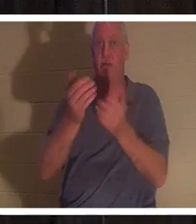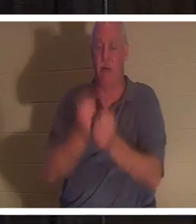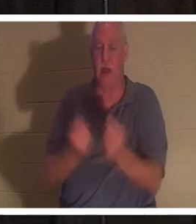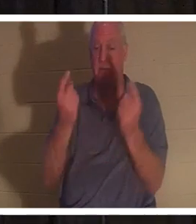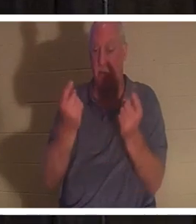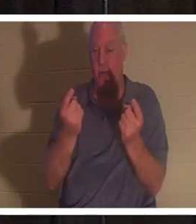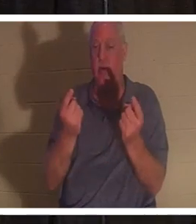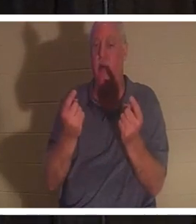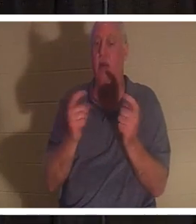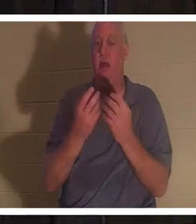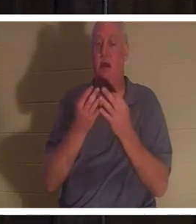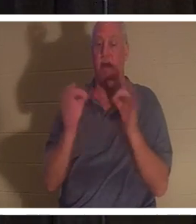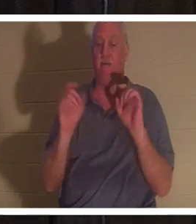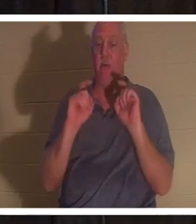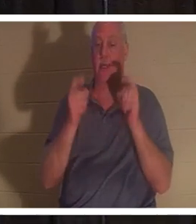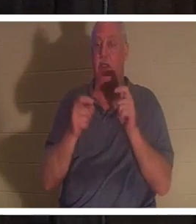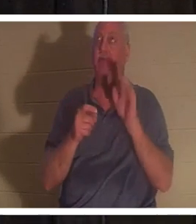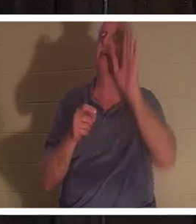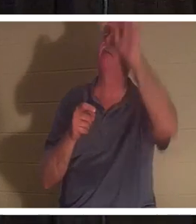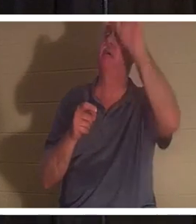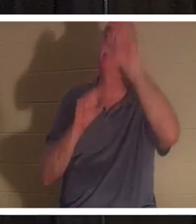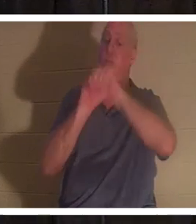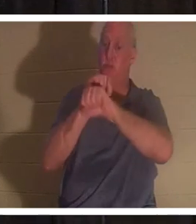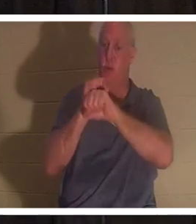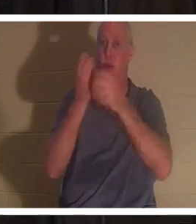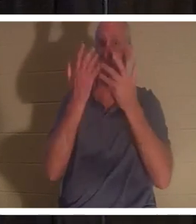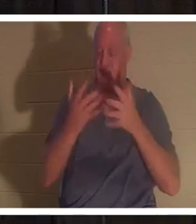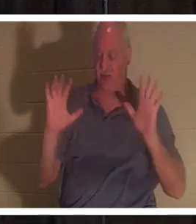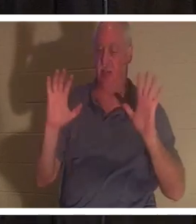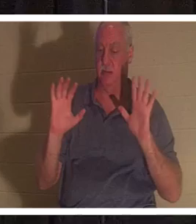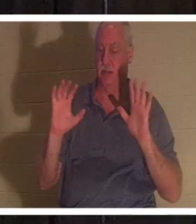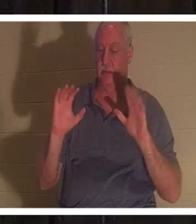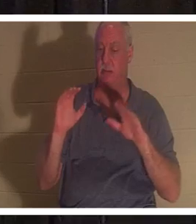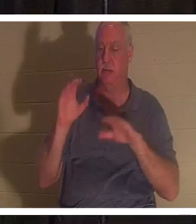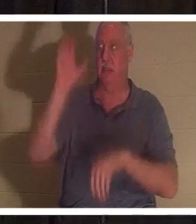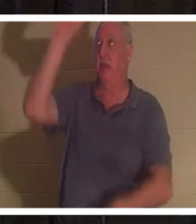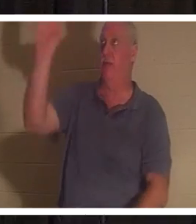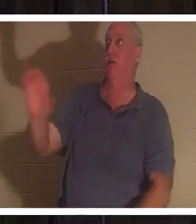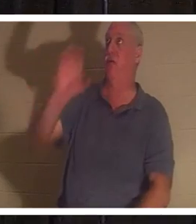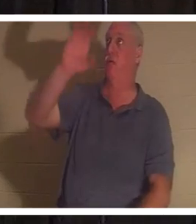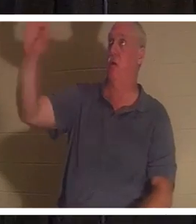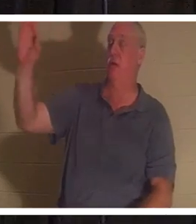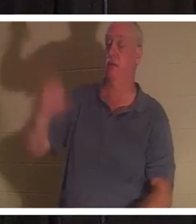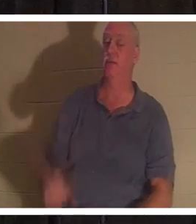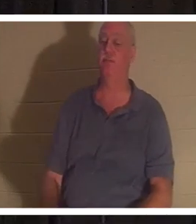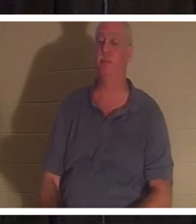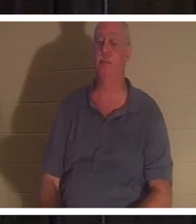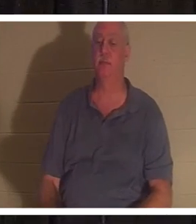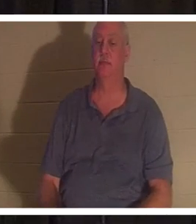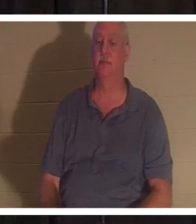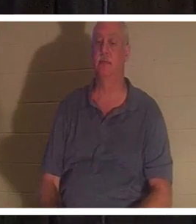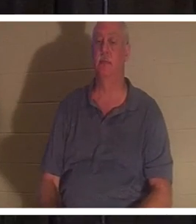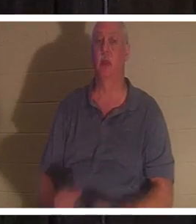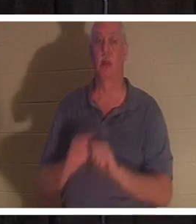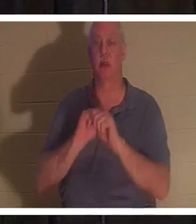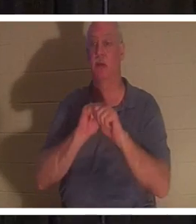безвозмездный дар Его законченной работы на Голгофском кресте. Он говорит: «Все вы, приходящие ко Мне,